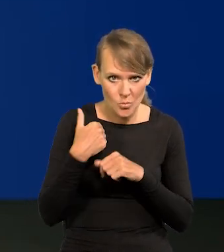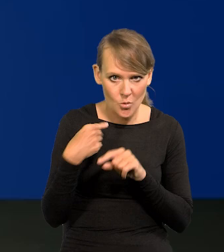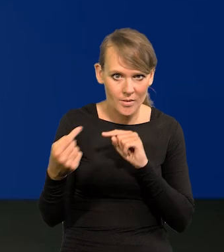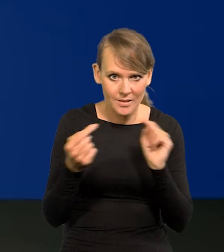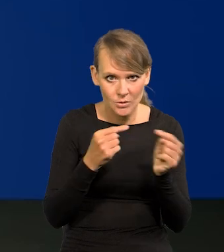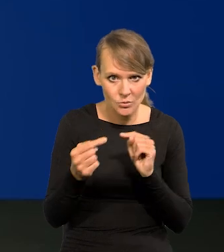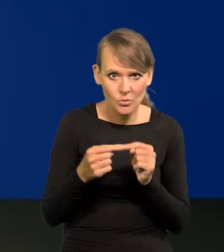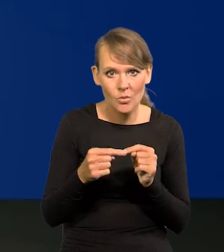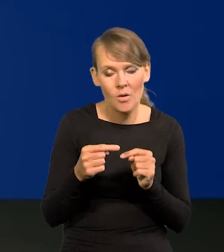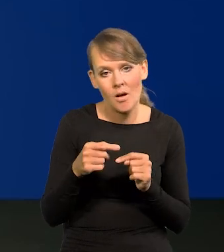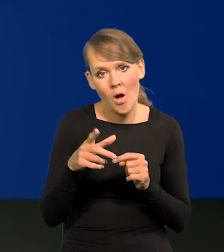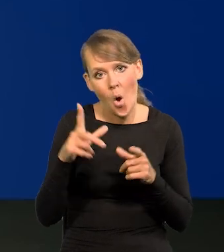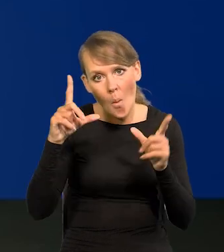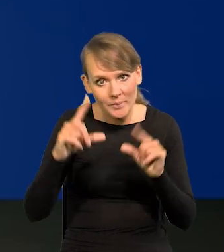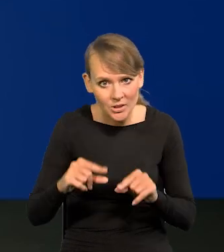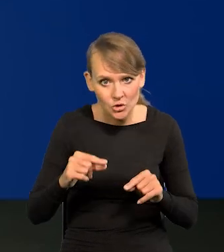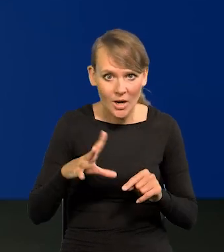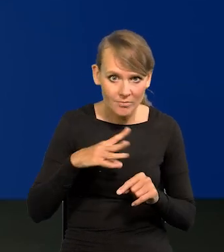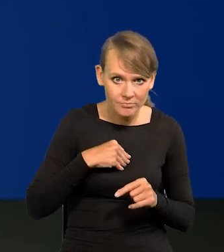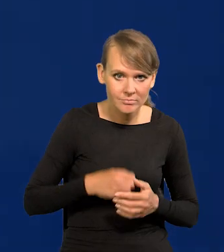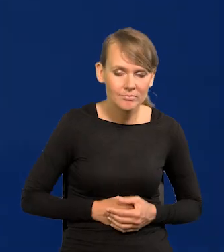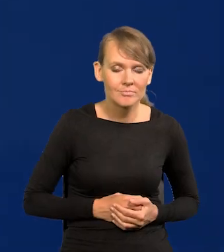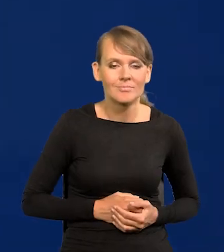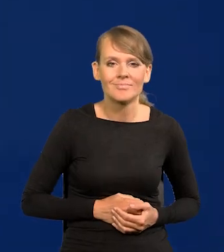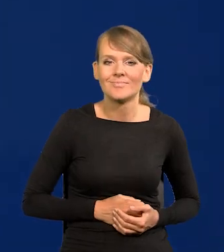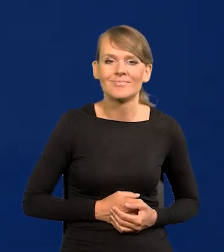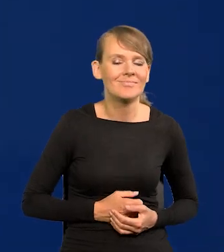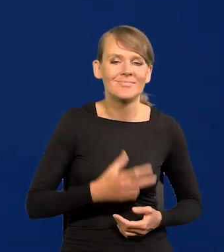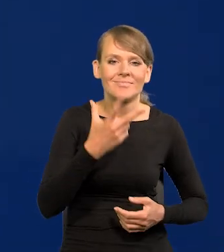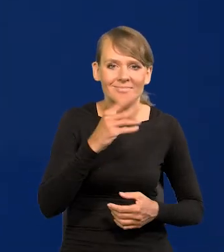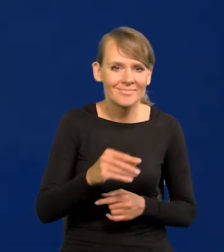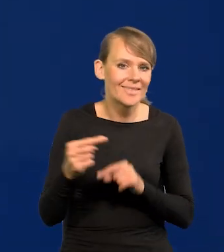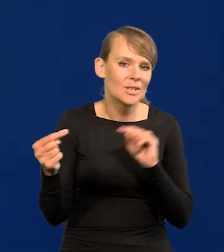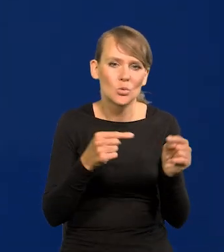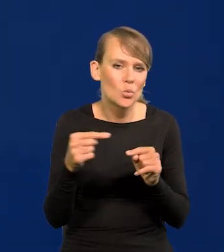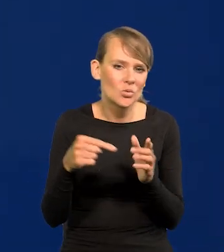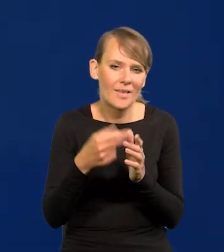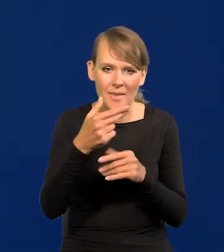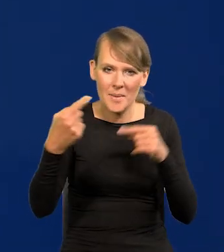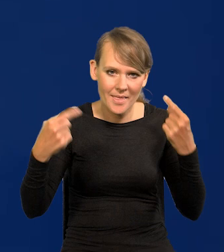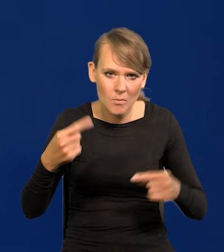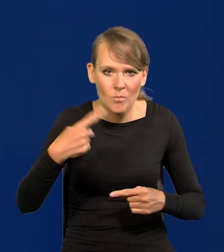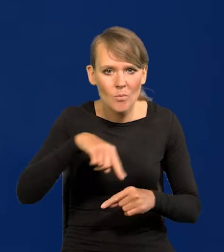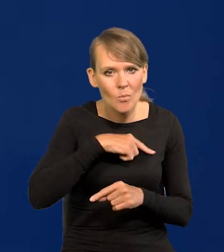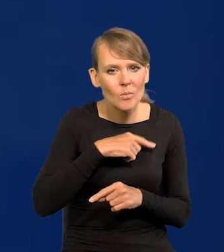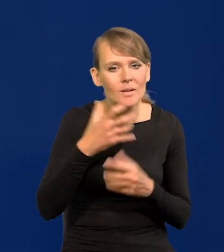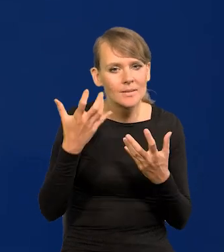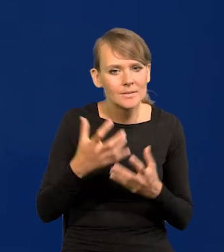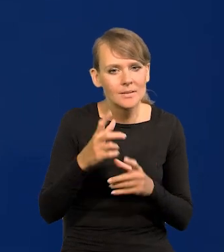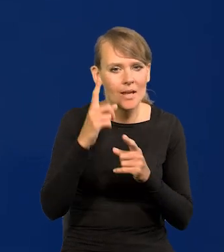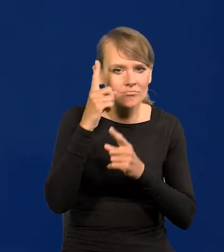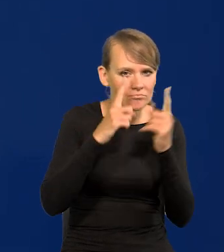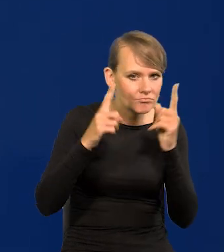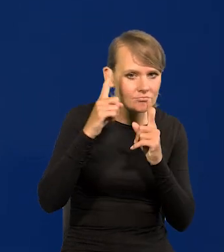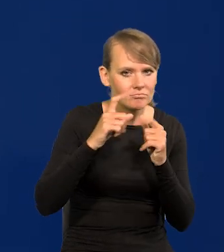o możliwych obniżkach? Nie, nie było takiej dyskusji, bo mówię, działamy rozważnie. Nie było dyskusji o rozpoczęciu obniżek.